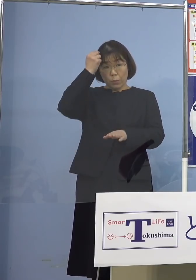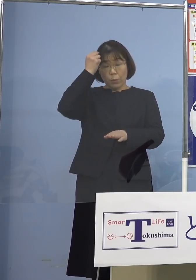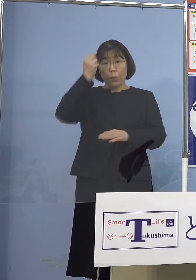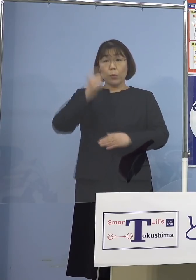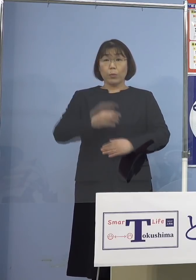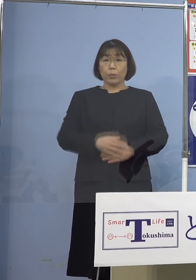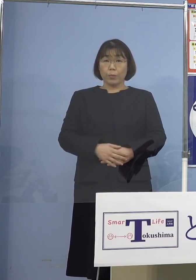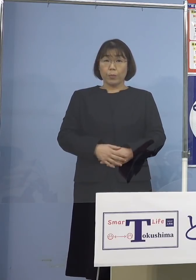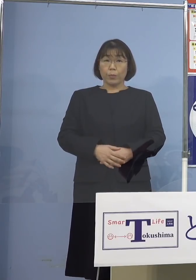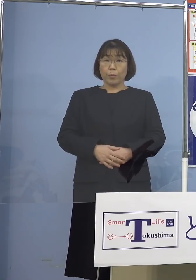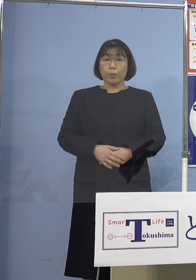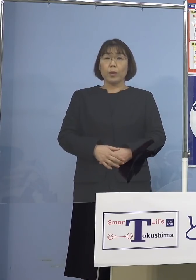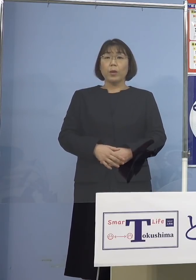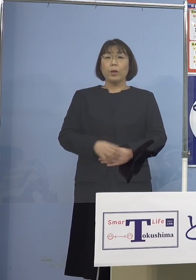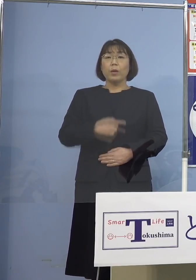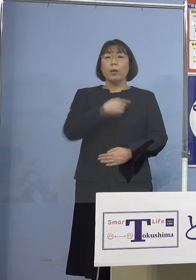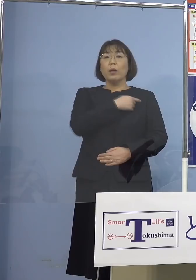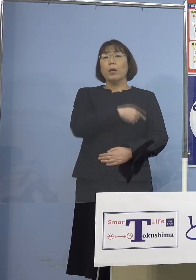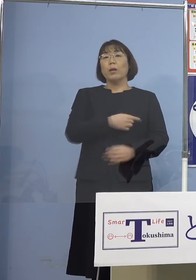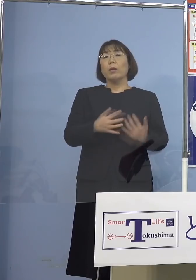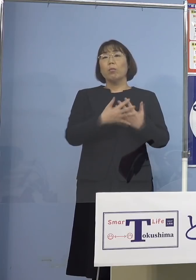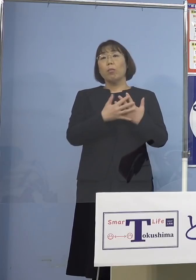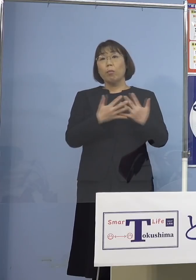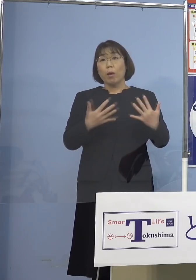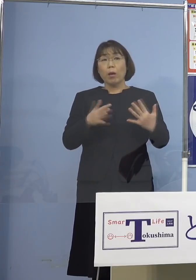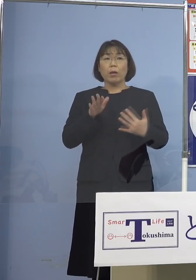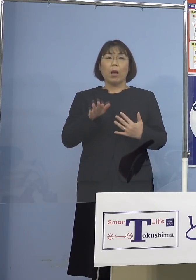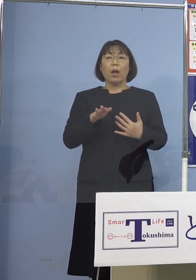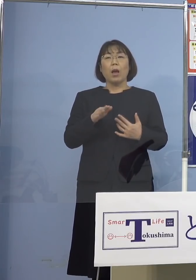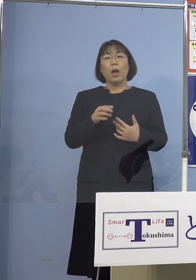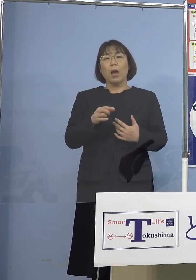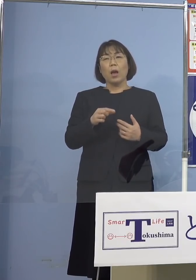ちょっとでもこう気を緩める まぁ、ちょっとの時間マスクなくて